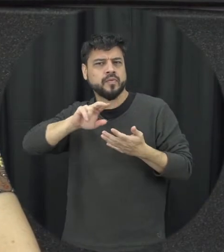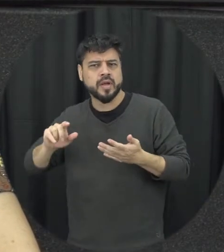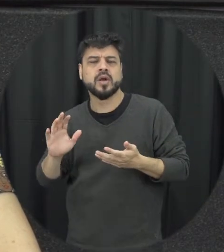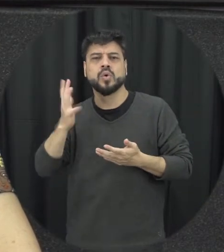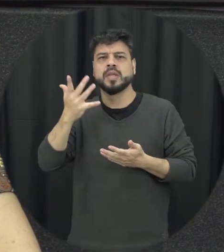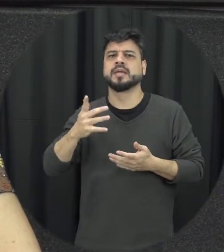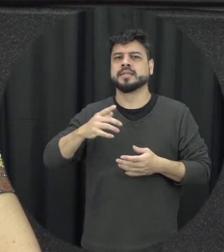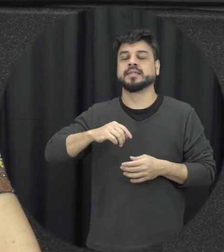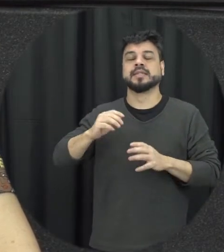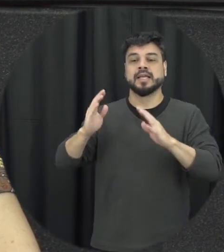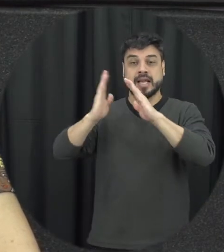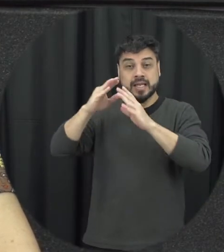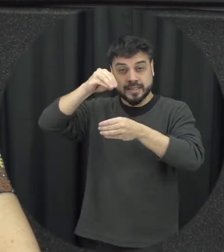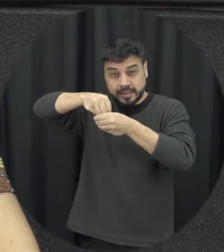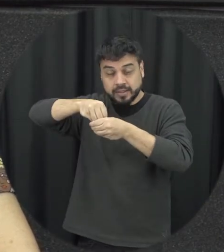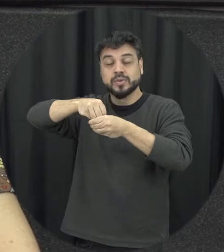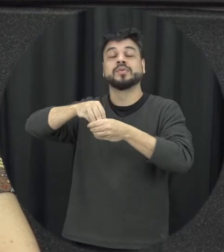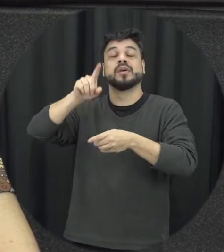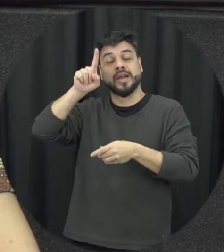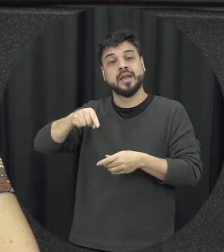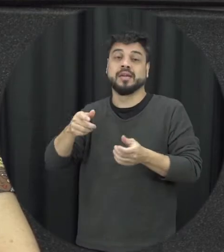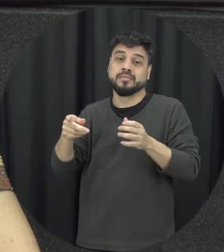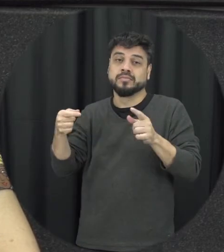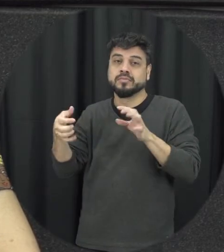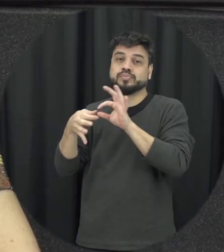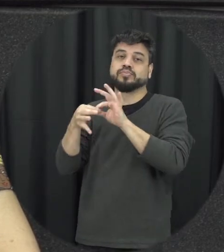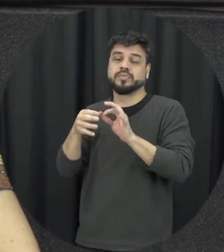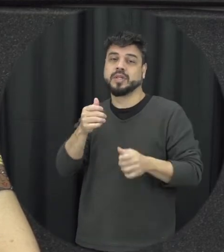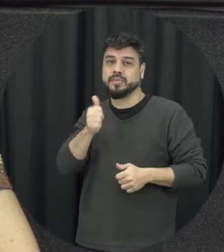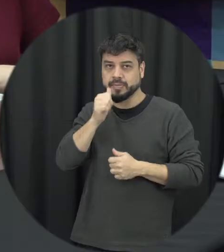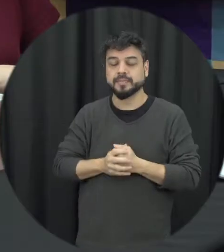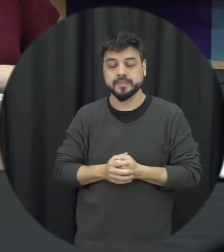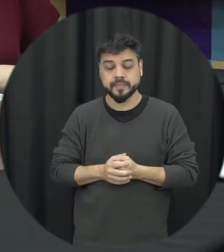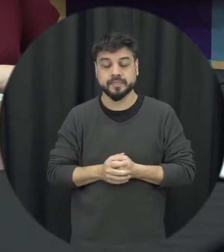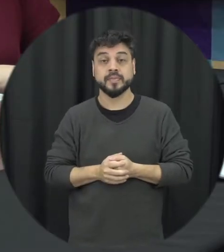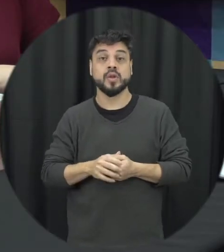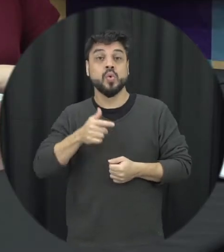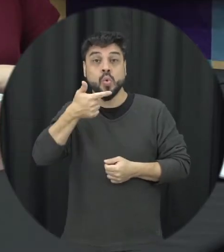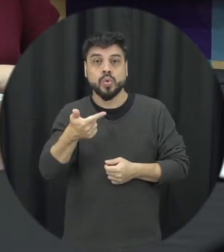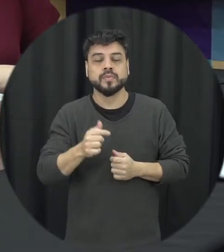violência doméstica está associado a essa condição tá outra questão que se coloca aqui então o homem